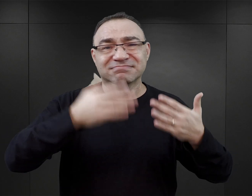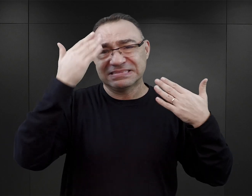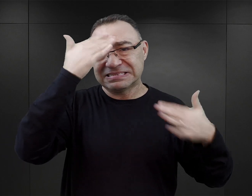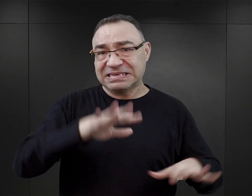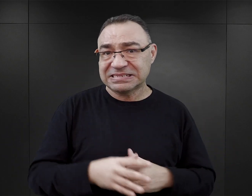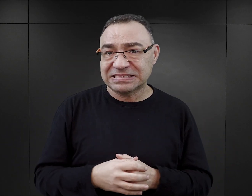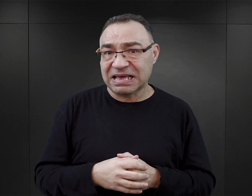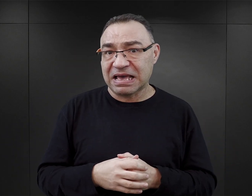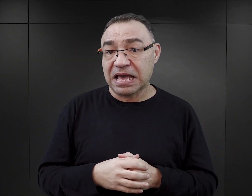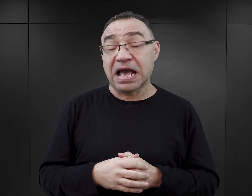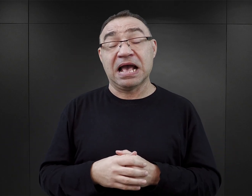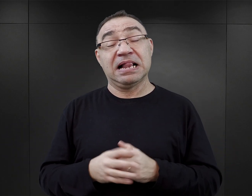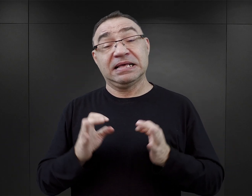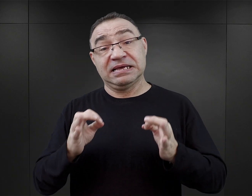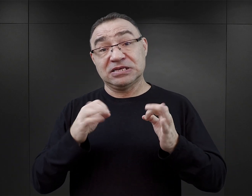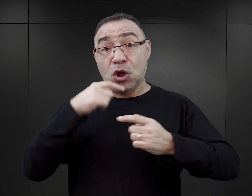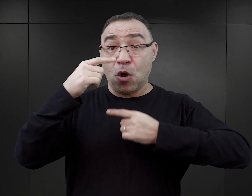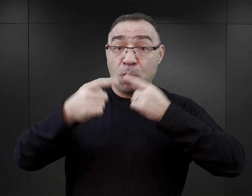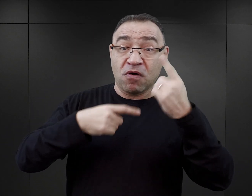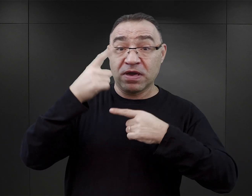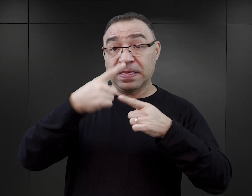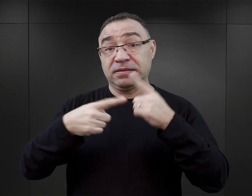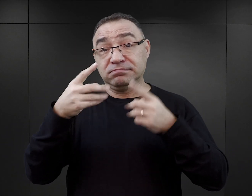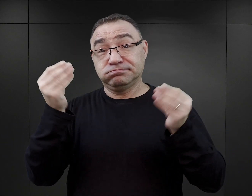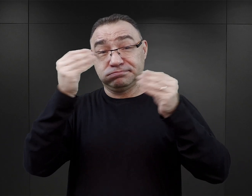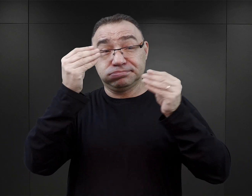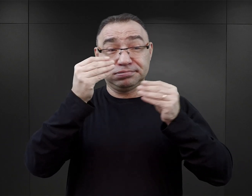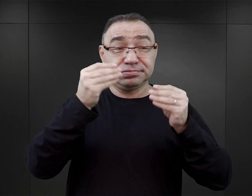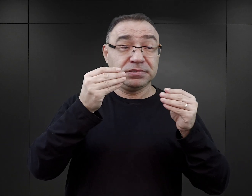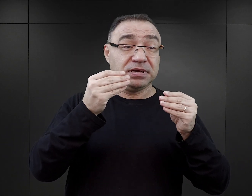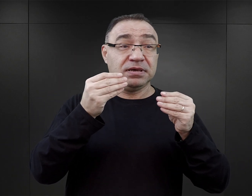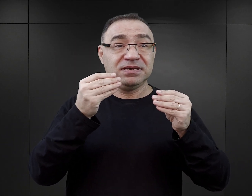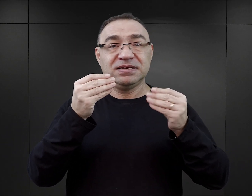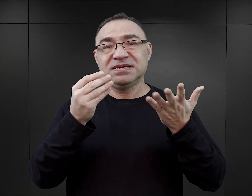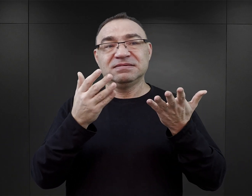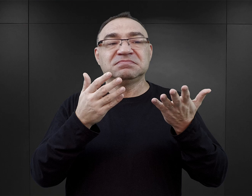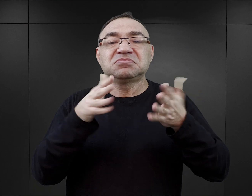Natomiast jeżeli akcja powieści przenosi się w miejsca lub czas niedostępny więźniowi,